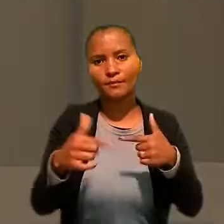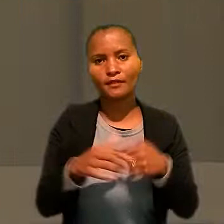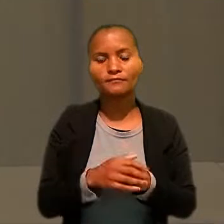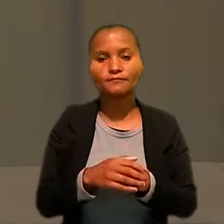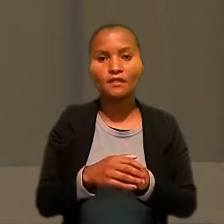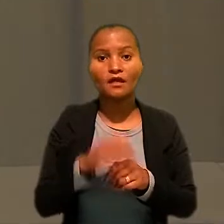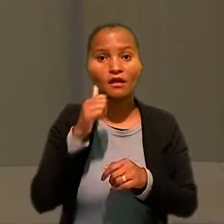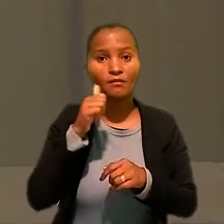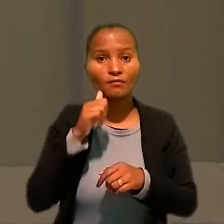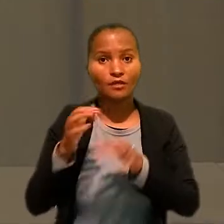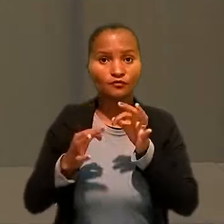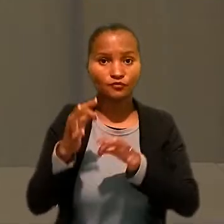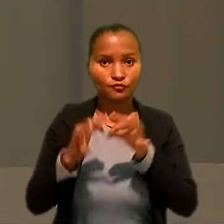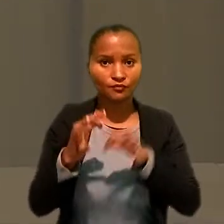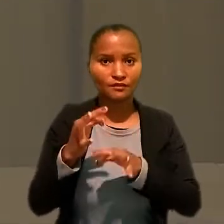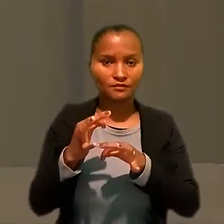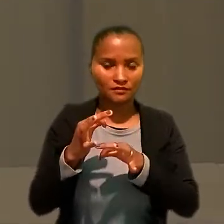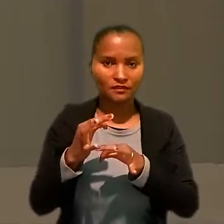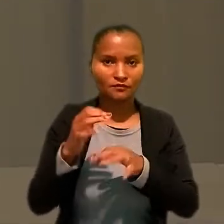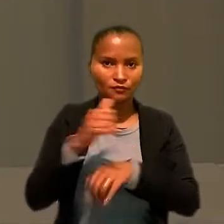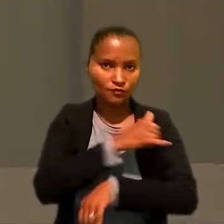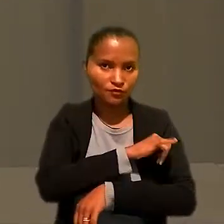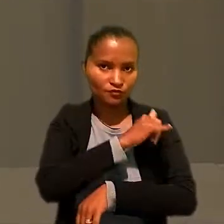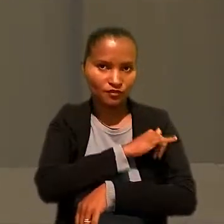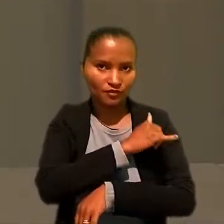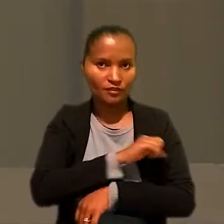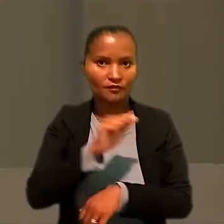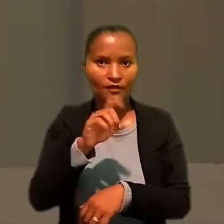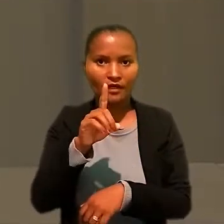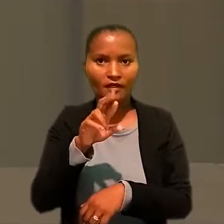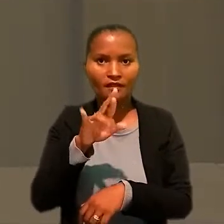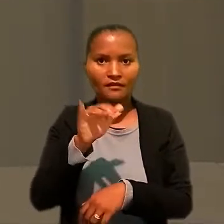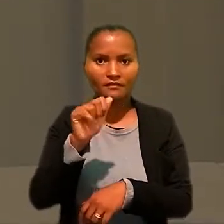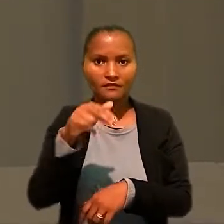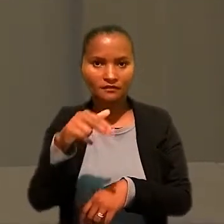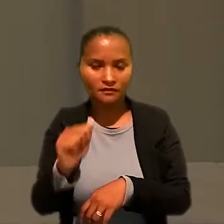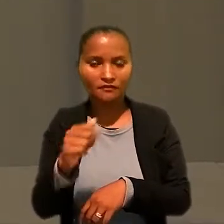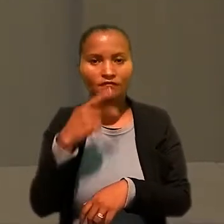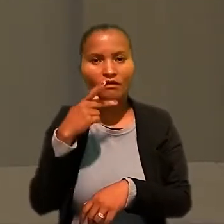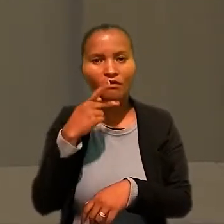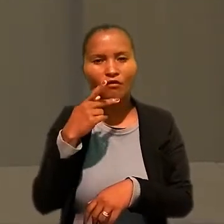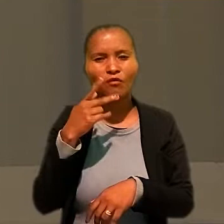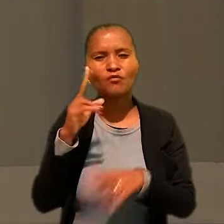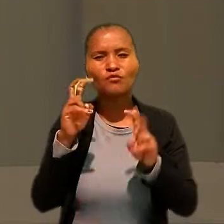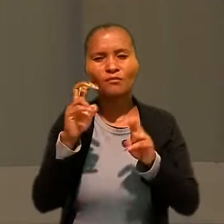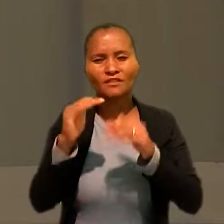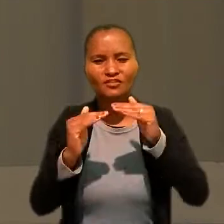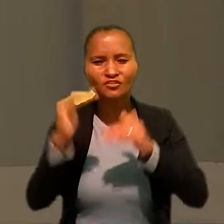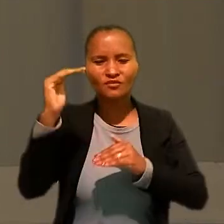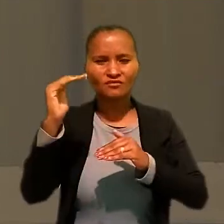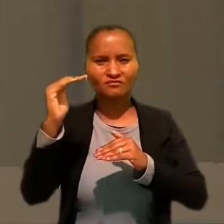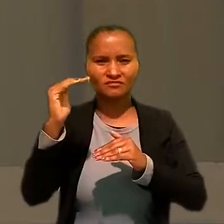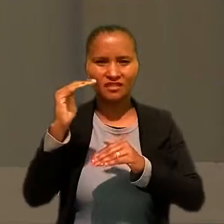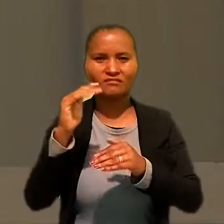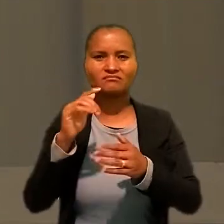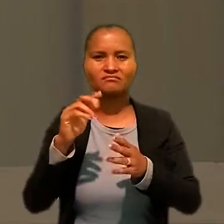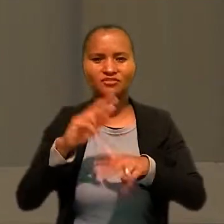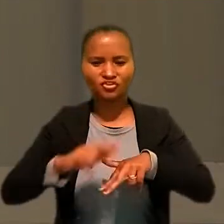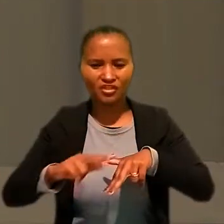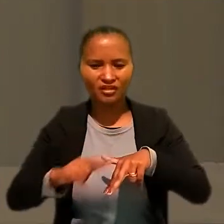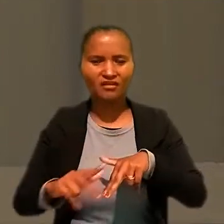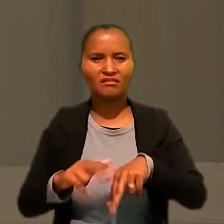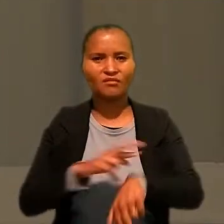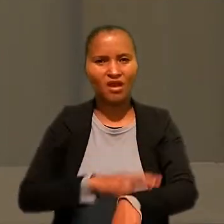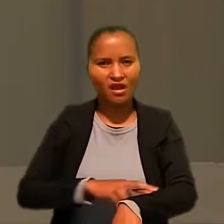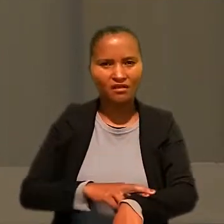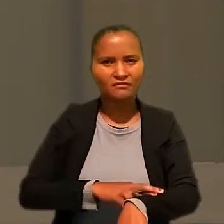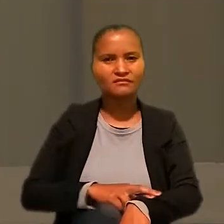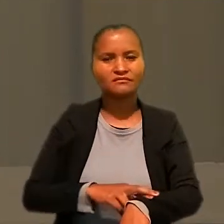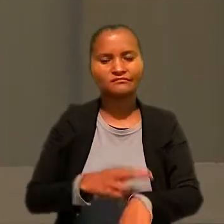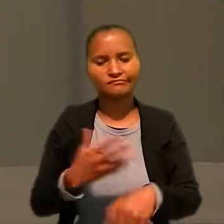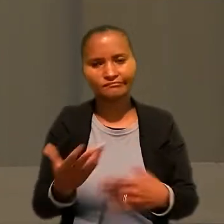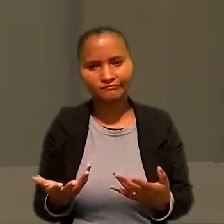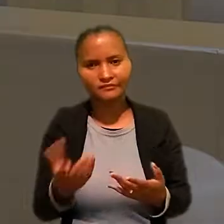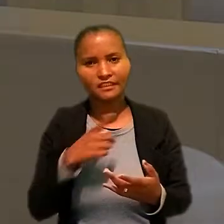Já a juíza do Tribunal Regional Federal (RJ) Adriana Cruz abordou as desigualdades de gênero, de raça e social que existem no meio jurídico.